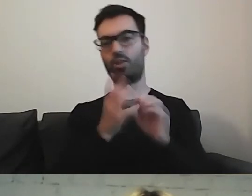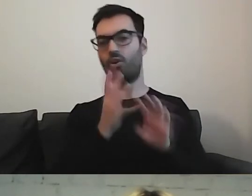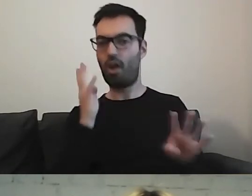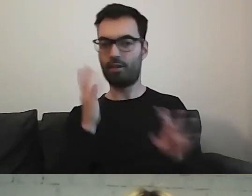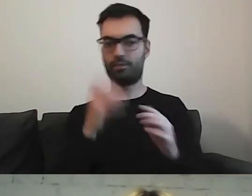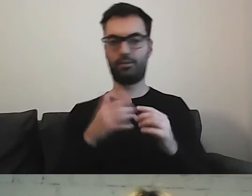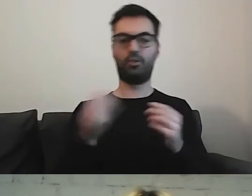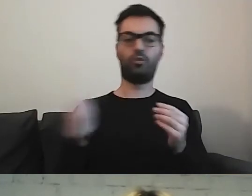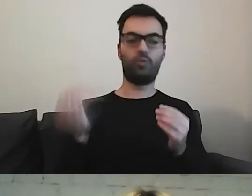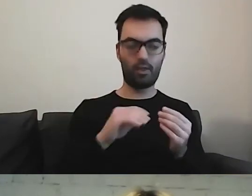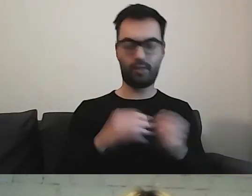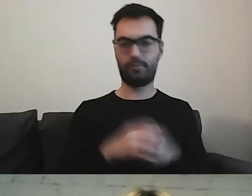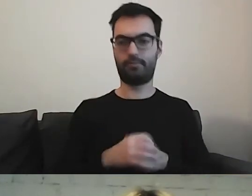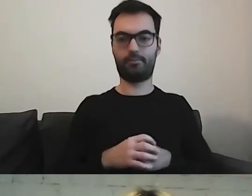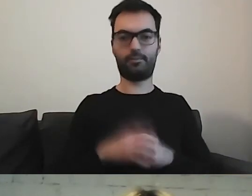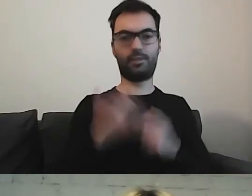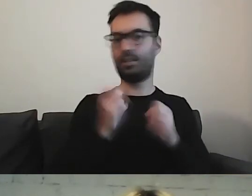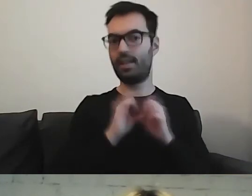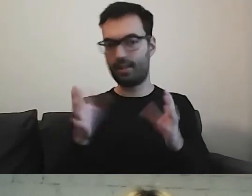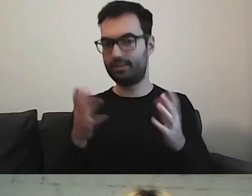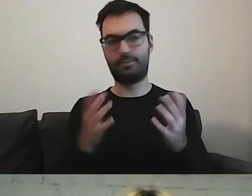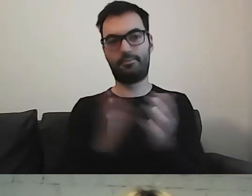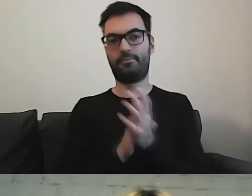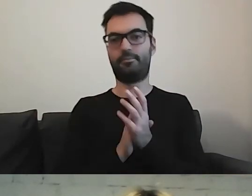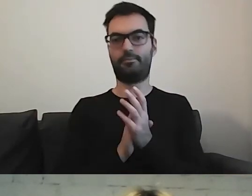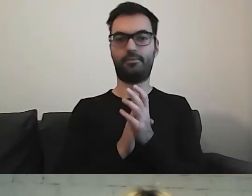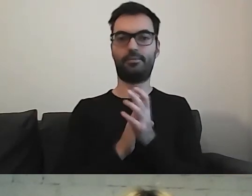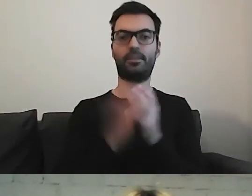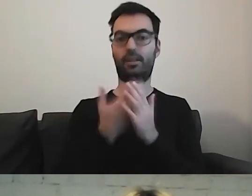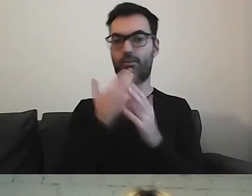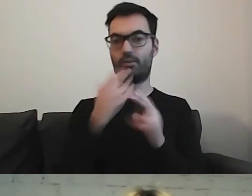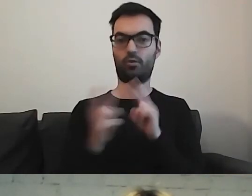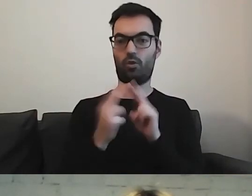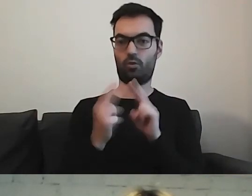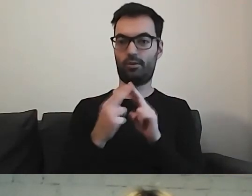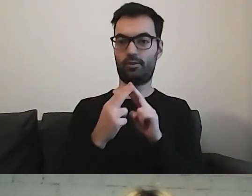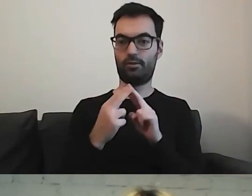Coś warto dodać, bo jest to niezrozumiałe. Na konsultacjach jest to wychwytywane.